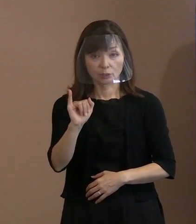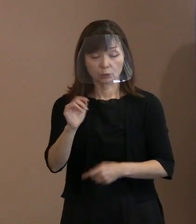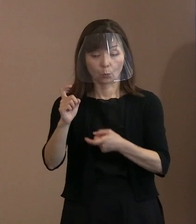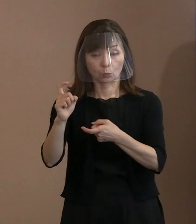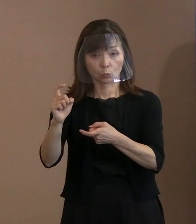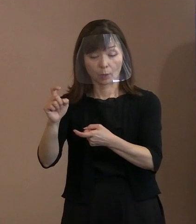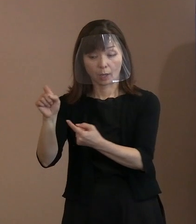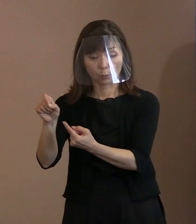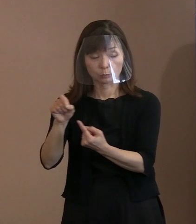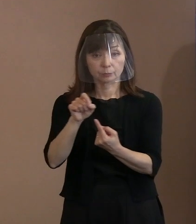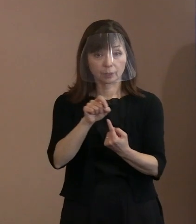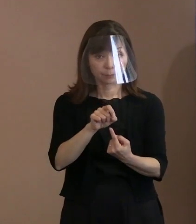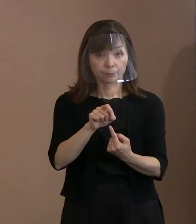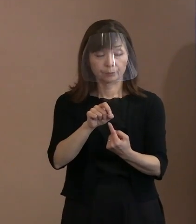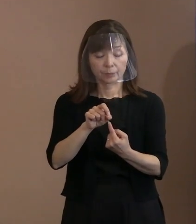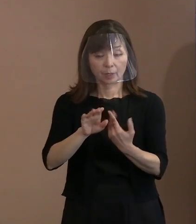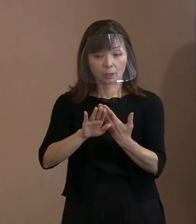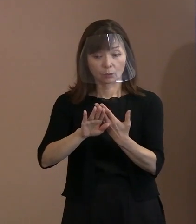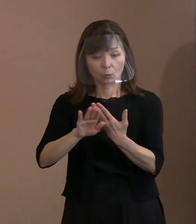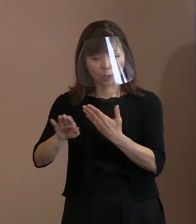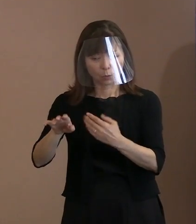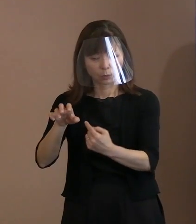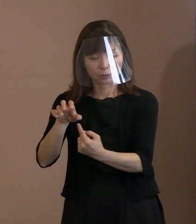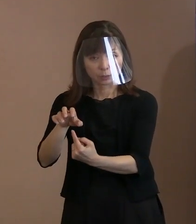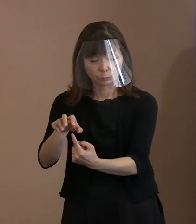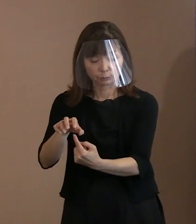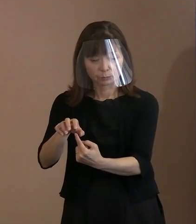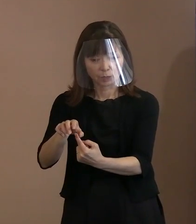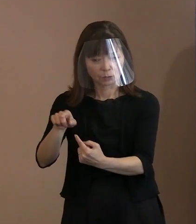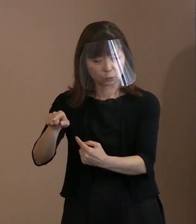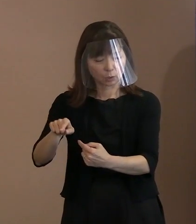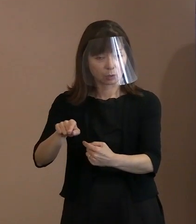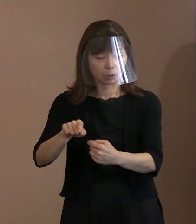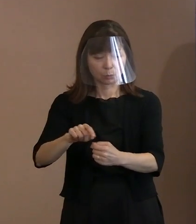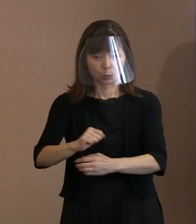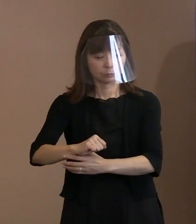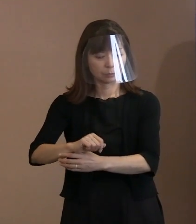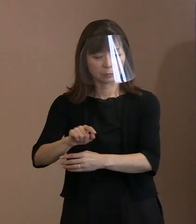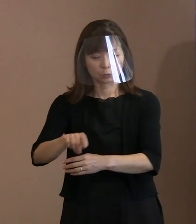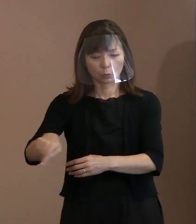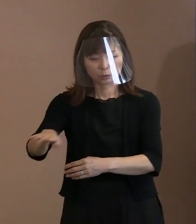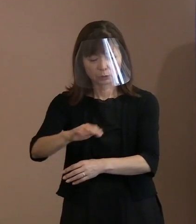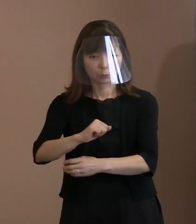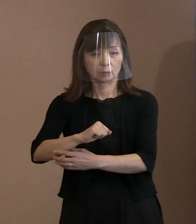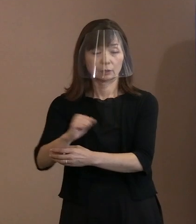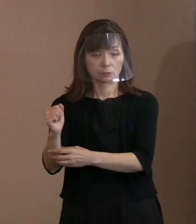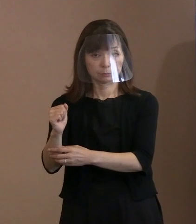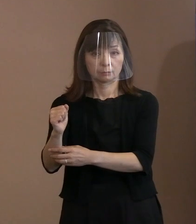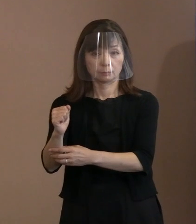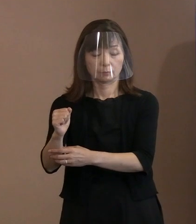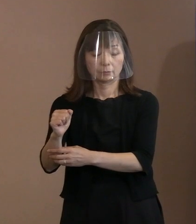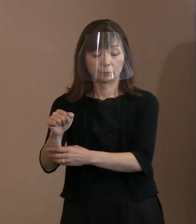｢他者を威嚇して､その存在をも否定するという 行動までして自分中心の考えを